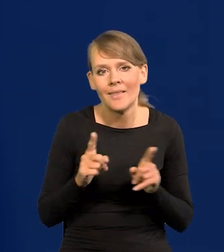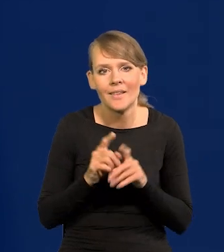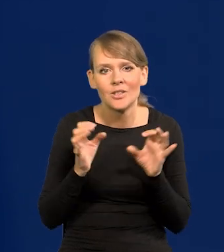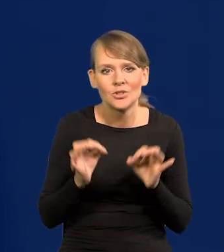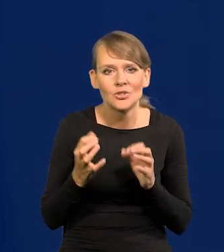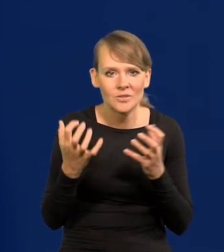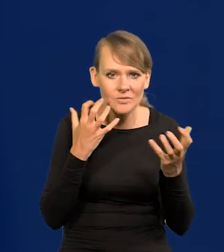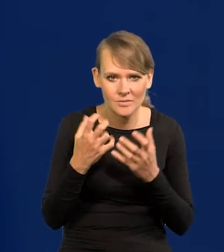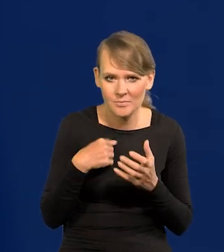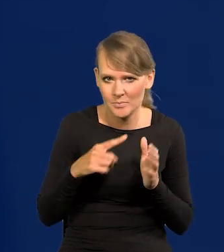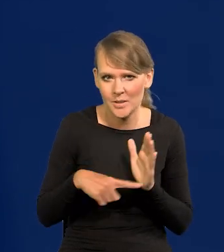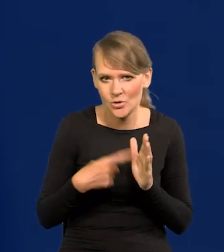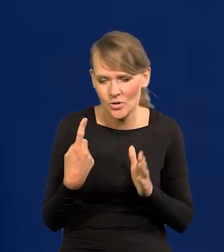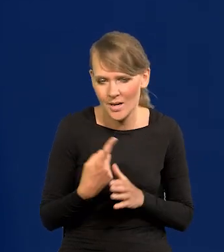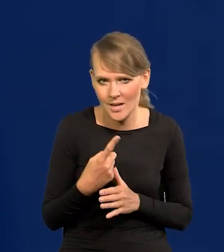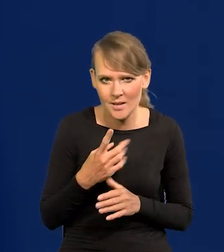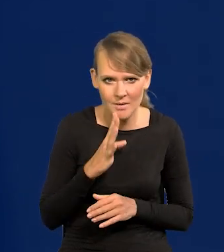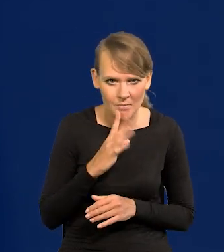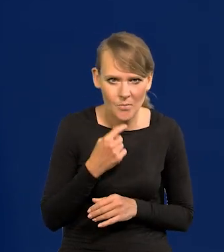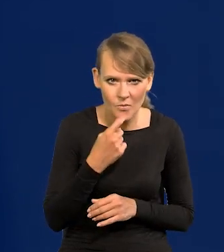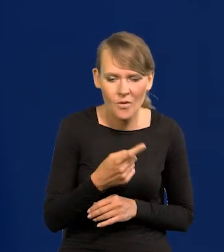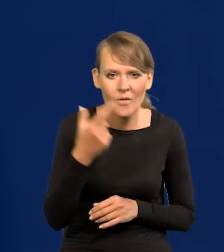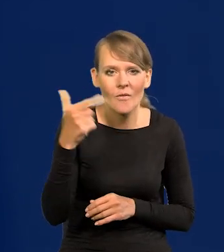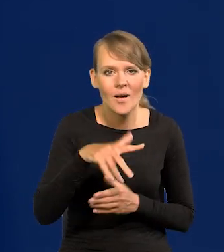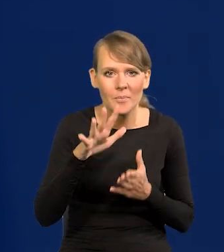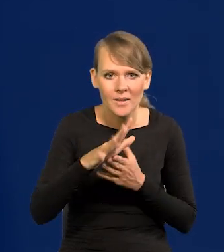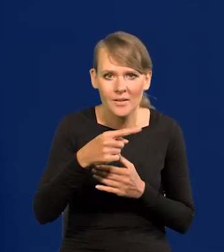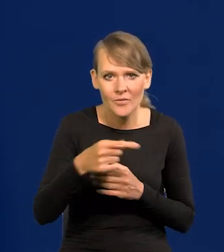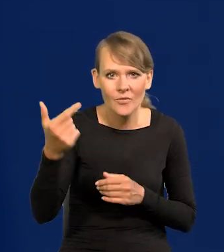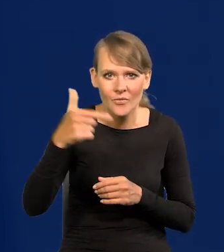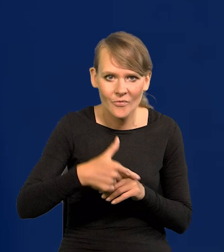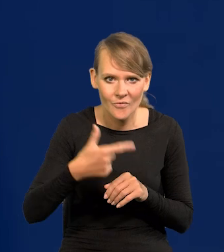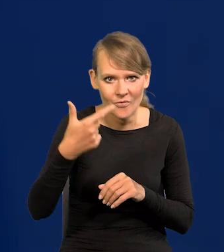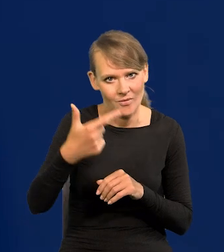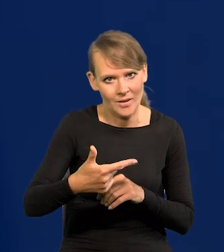dzisiaj chyba pierwszy raz mówię, że w latach 2015-2022